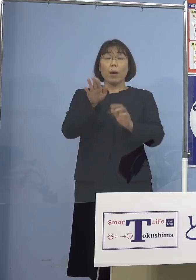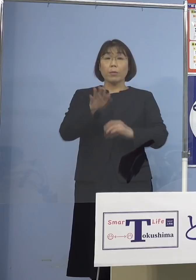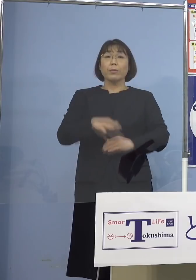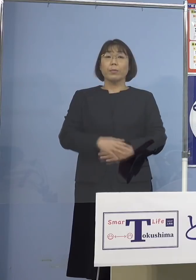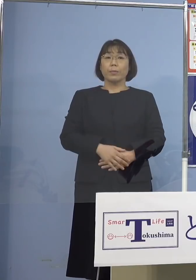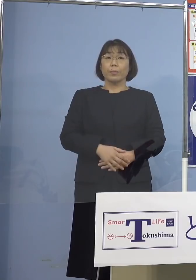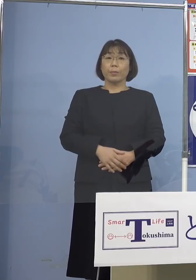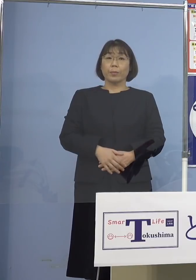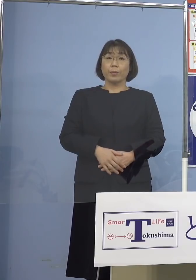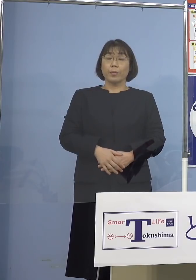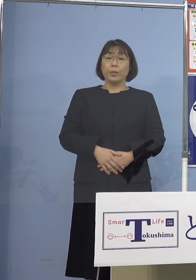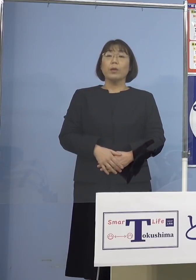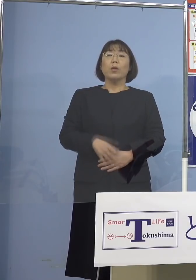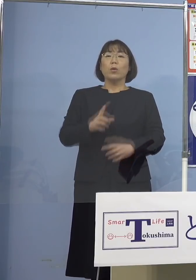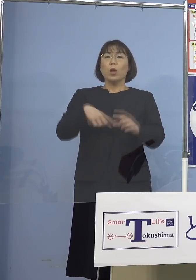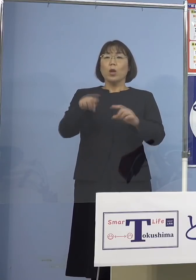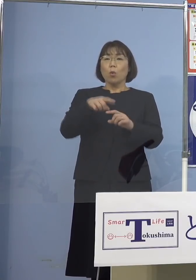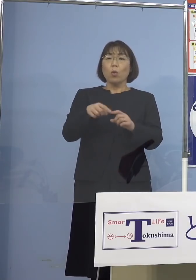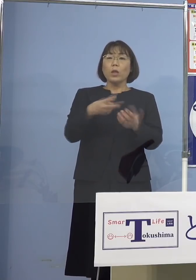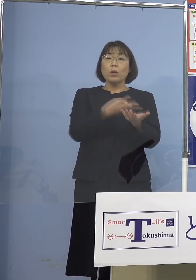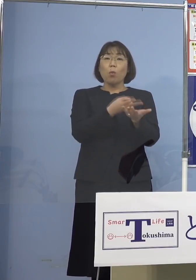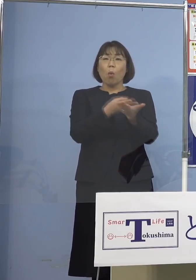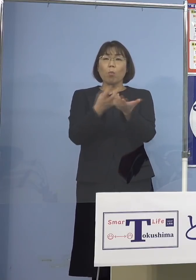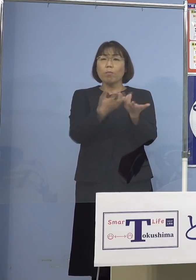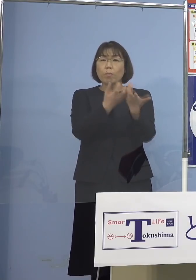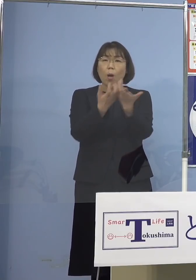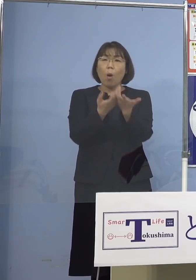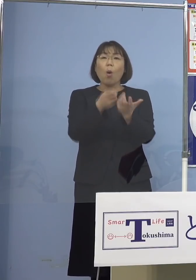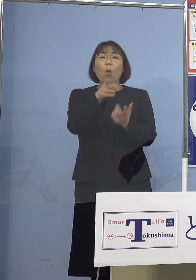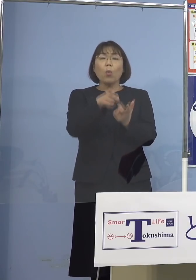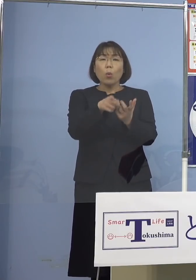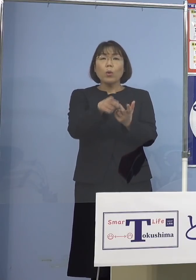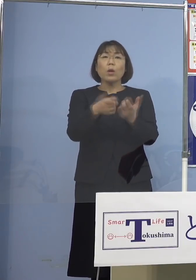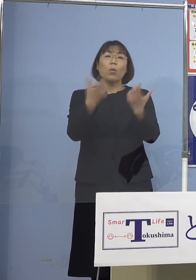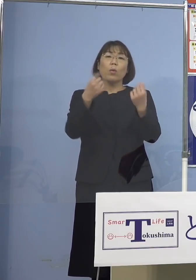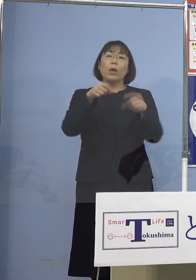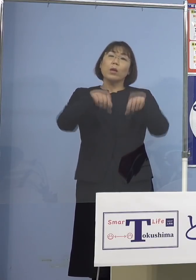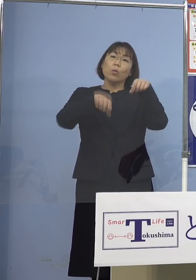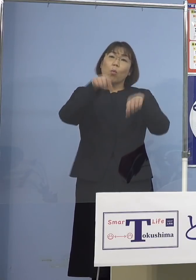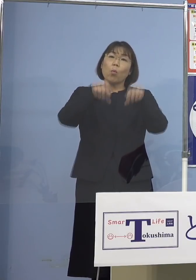それよりもやはり病床の逼迫を しっかりとコントロールすると